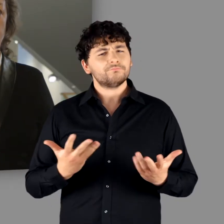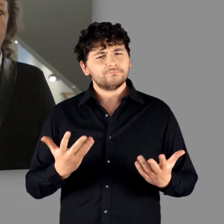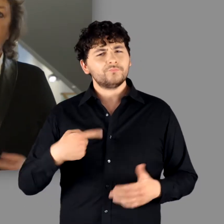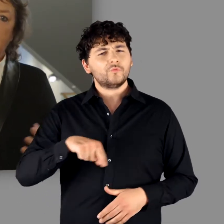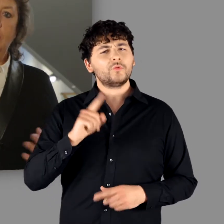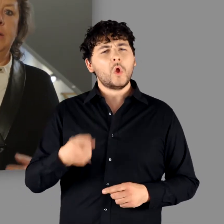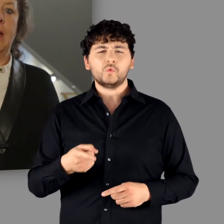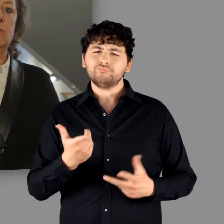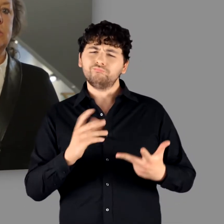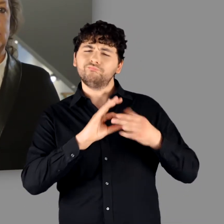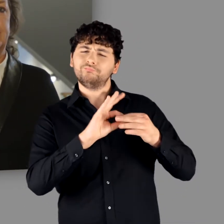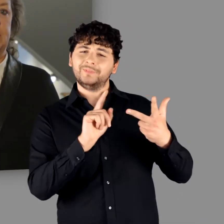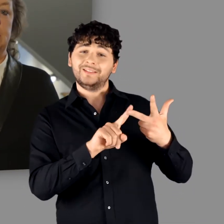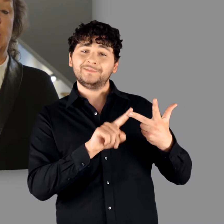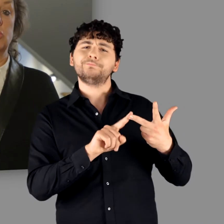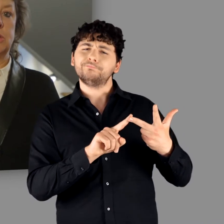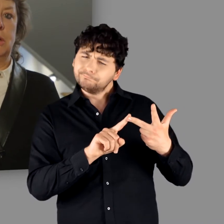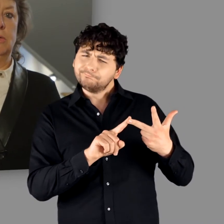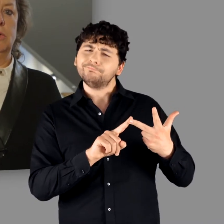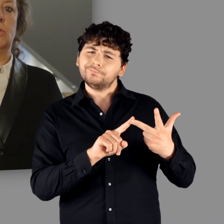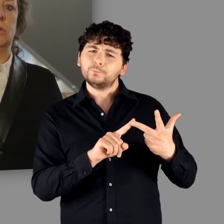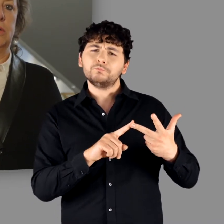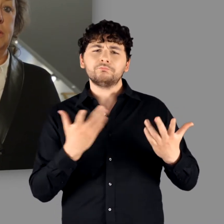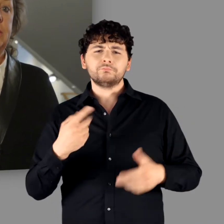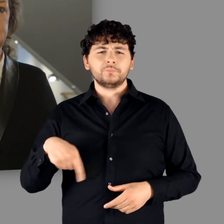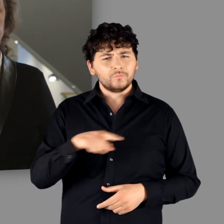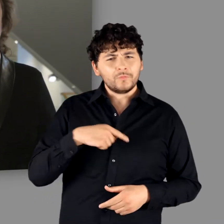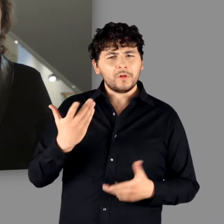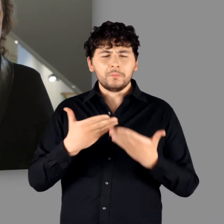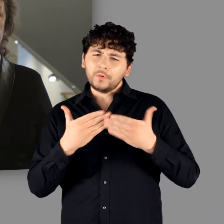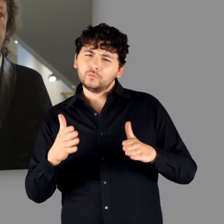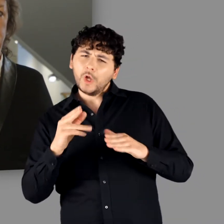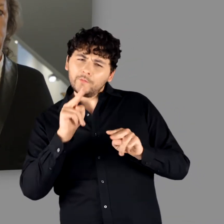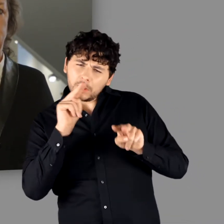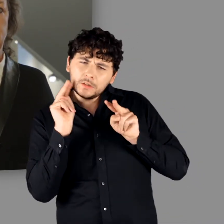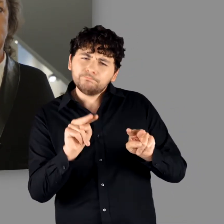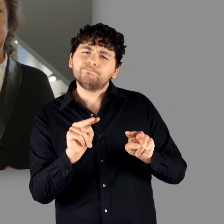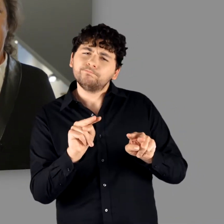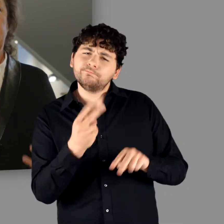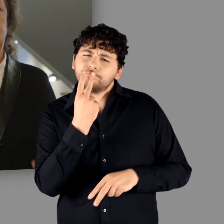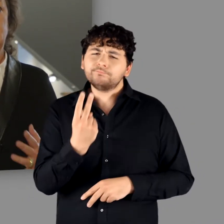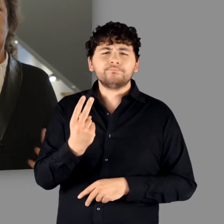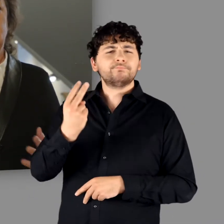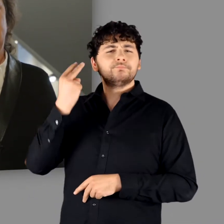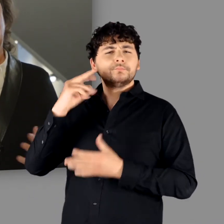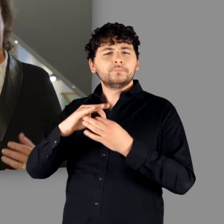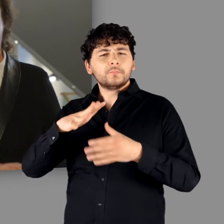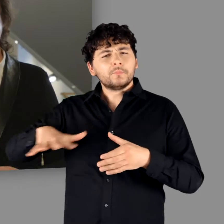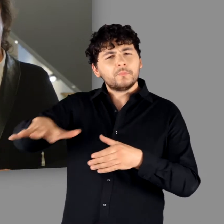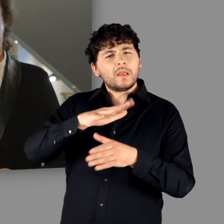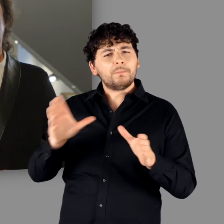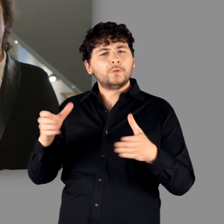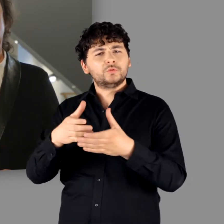Darüber hinaus weicht die Ausstellung – dies ist der 3. Aspekt – der Frage nicht aus,